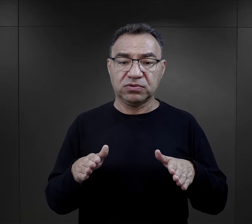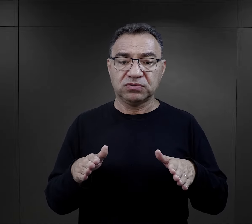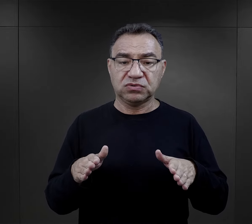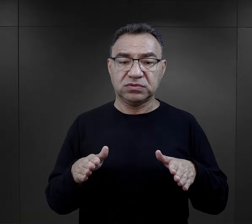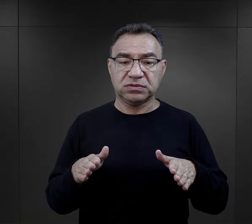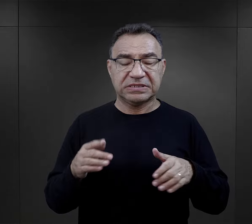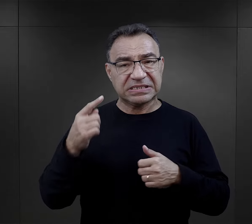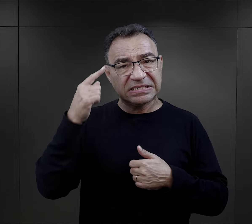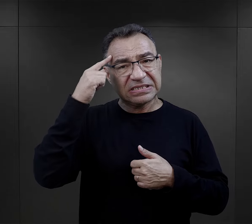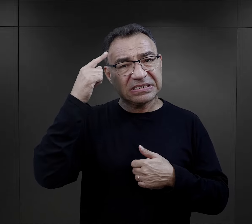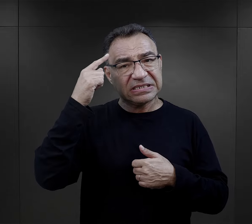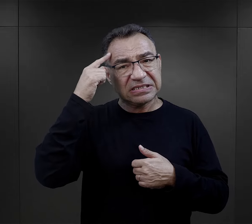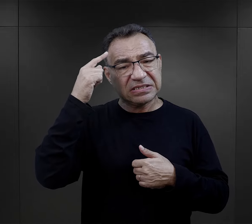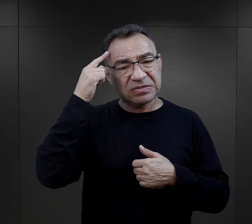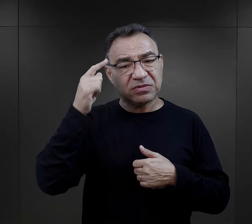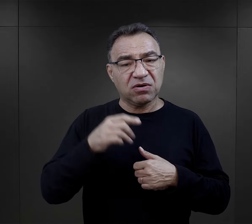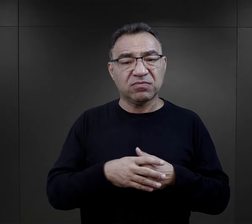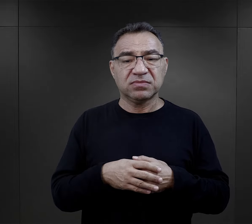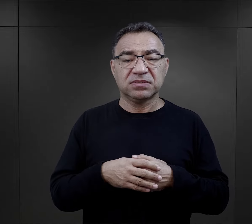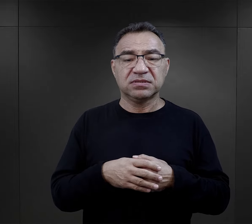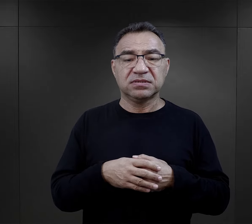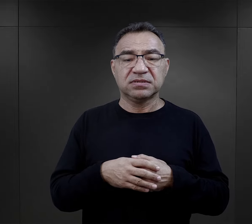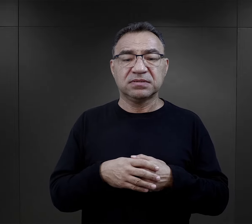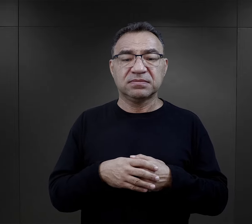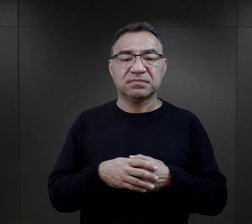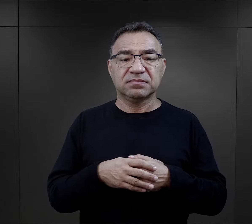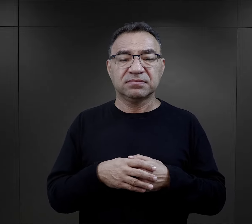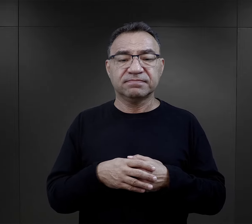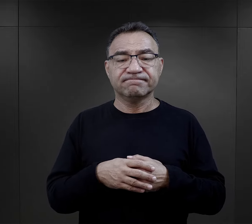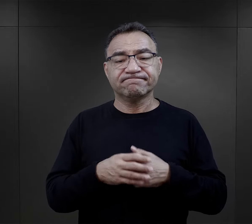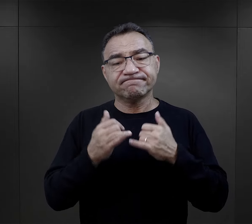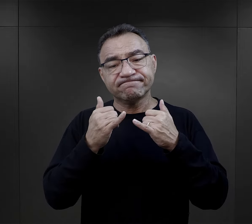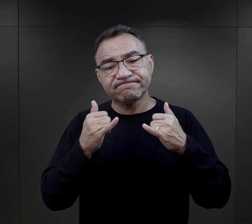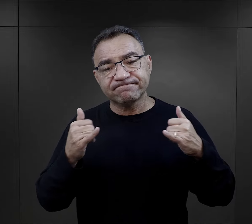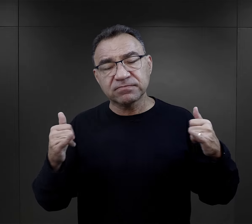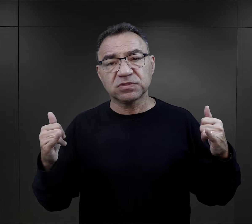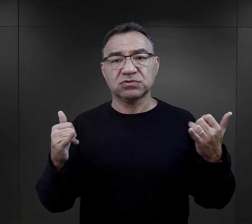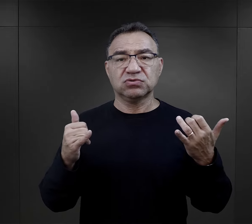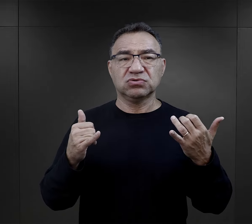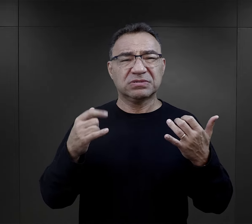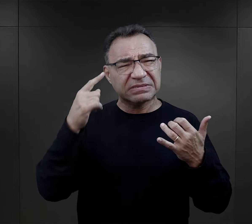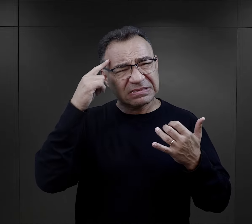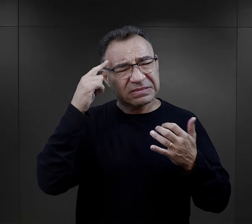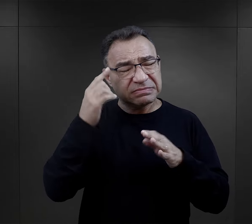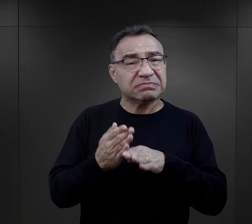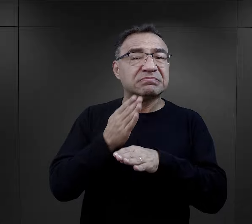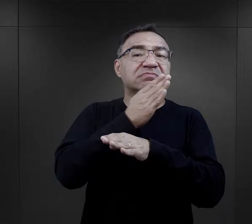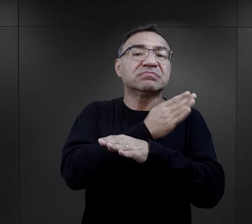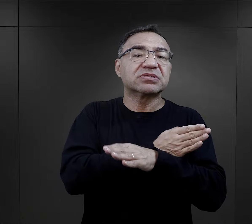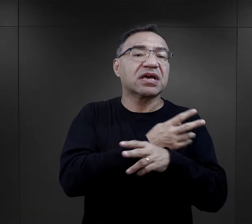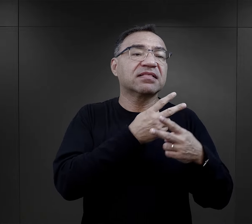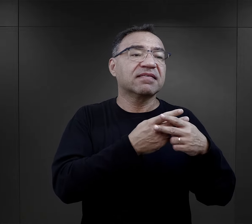wspomina śledztwem w różnych więzieniach czy posterunkach Gestapo